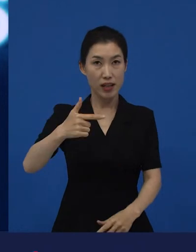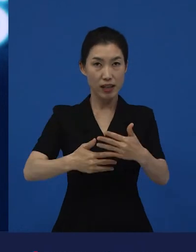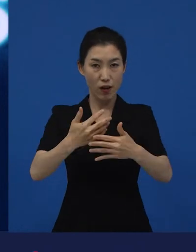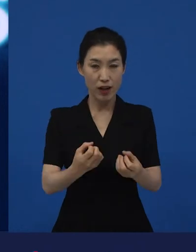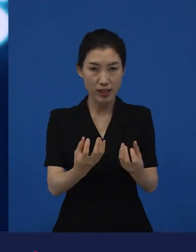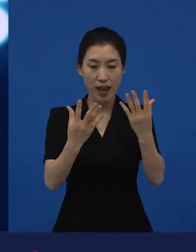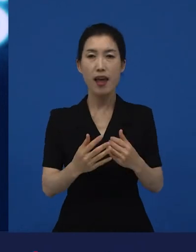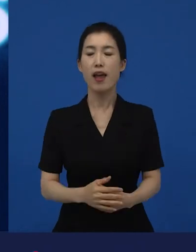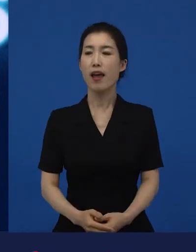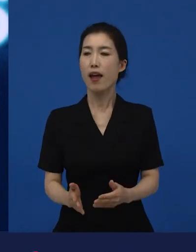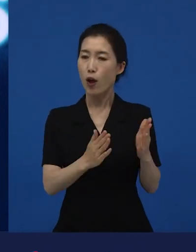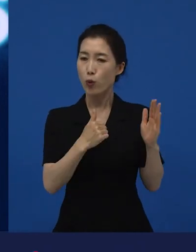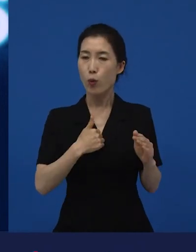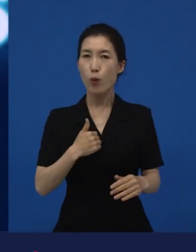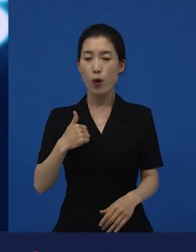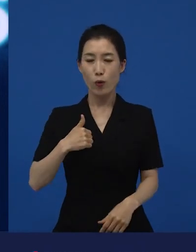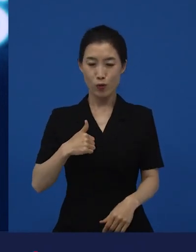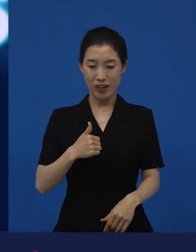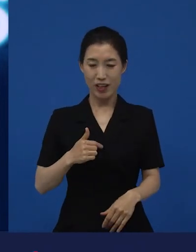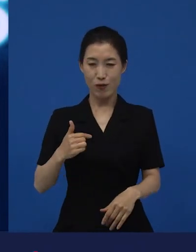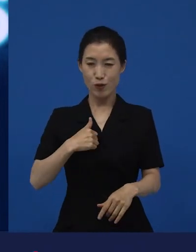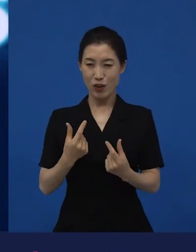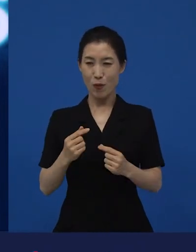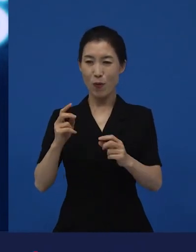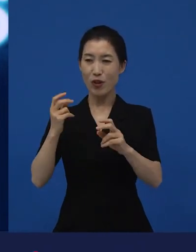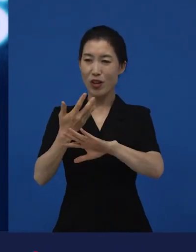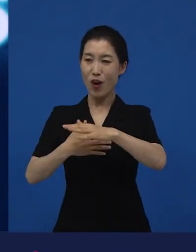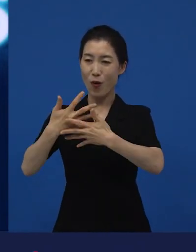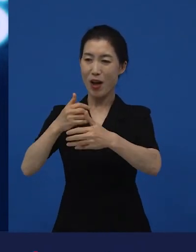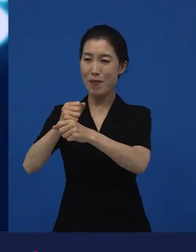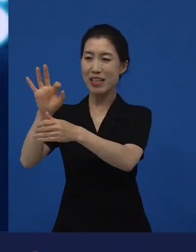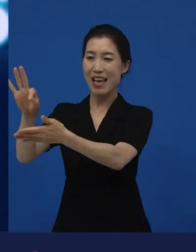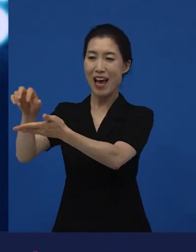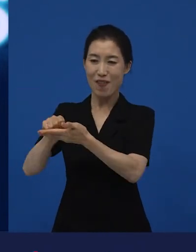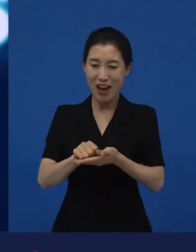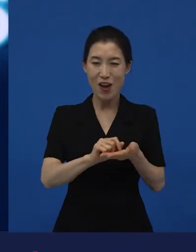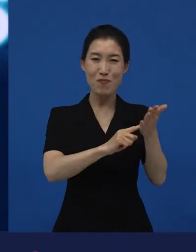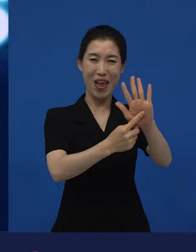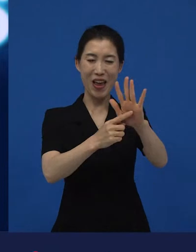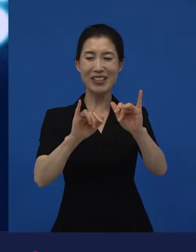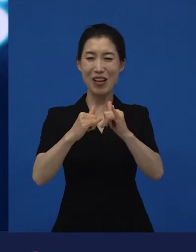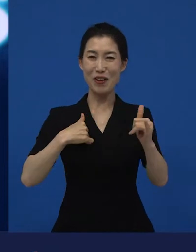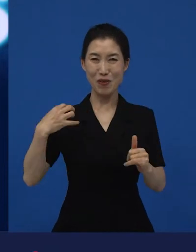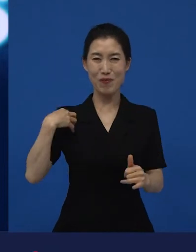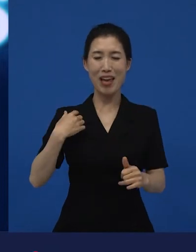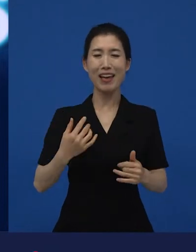그 다음에 저희같은 수입하고 배급하는 사람들은 그것이 일터지만